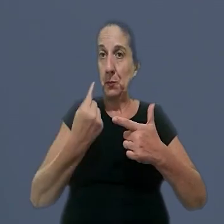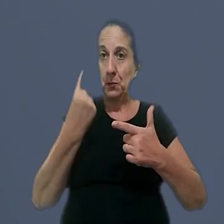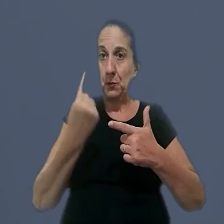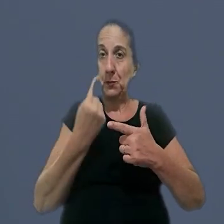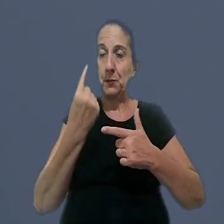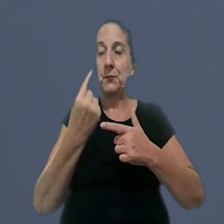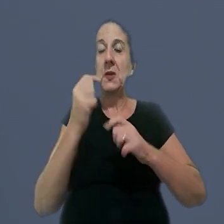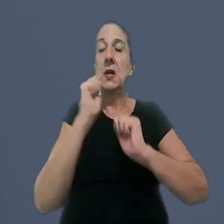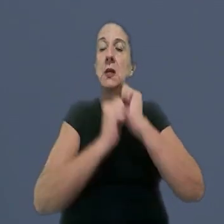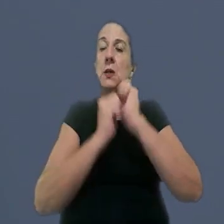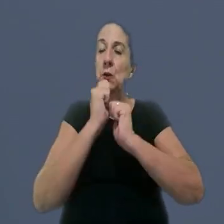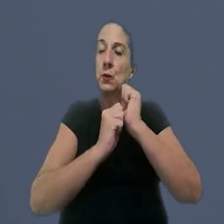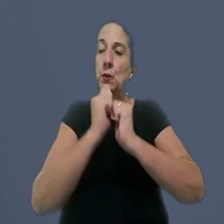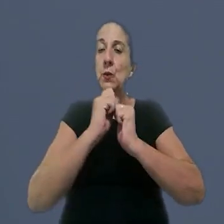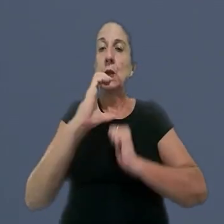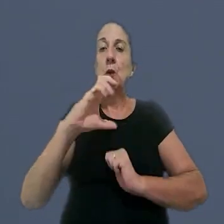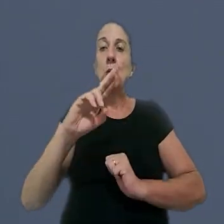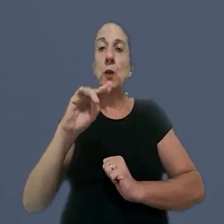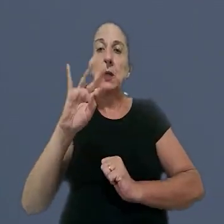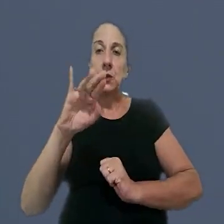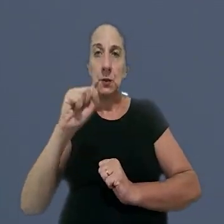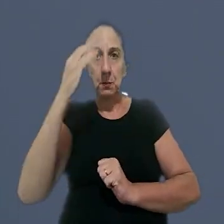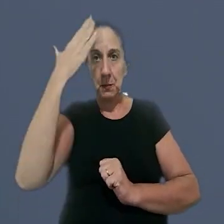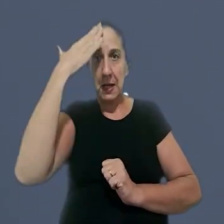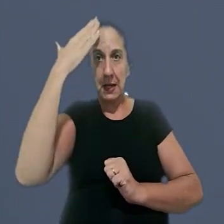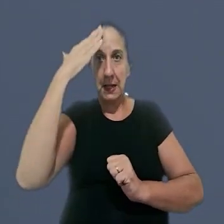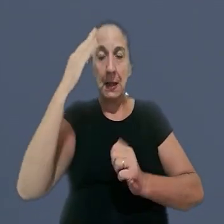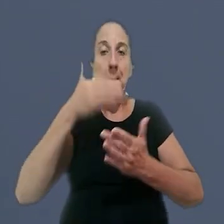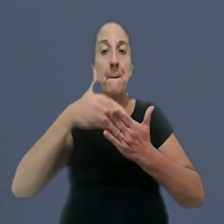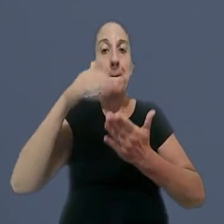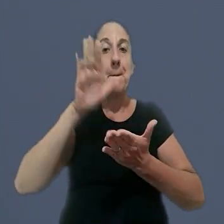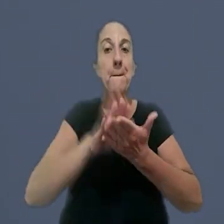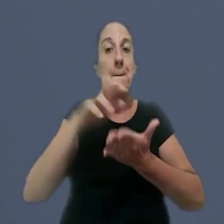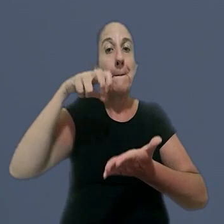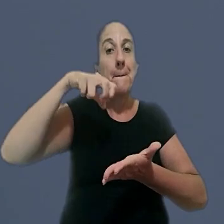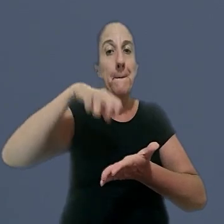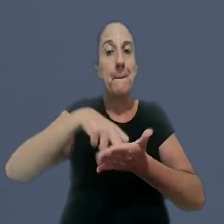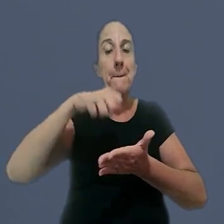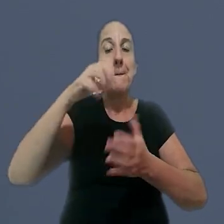Individuais. Uma indústria de Curitiba (PR) foi condenada a pagar integralmente,